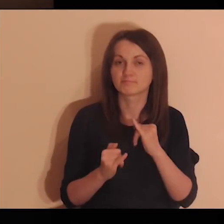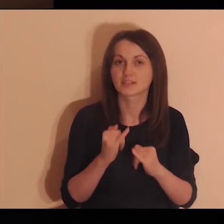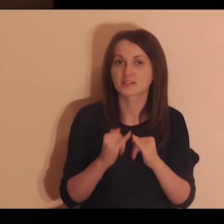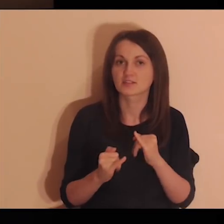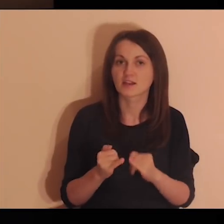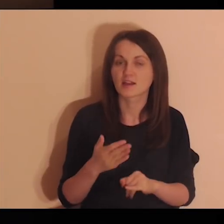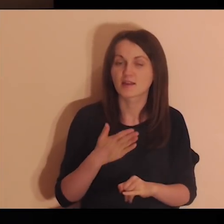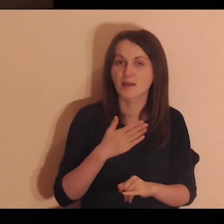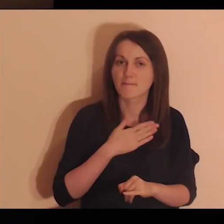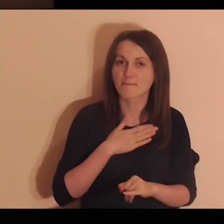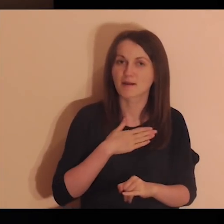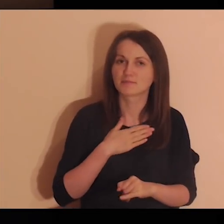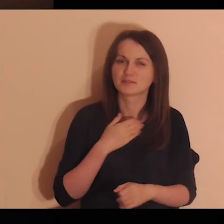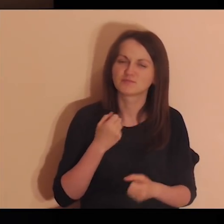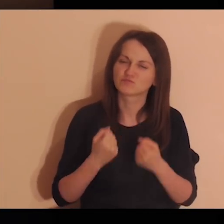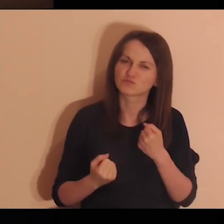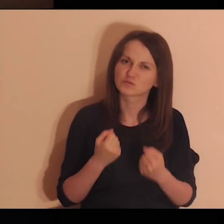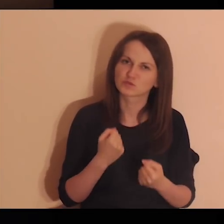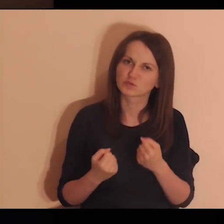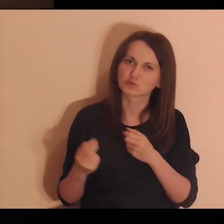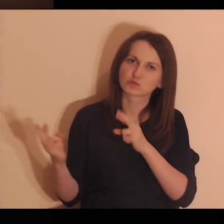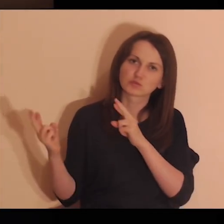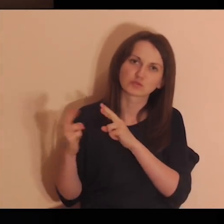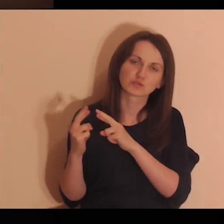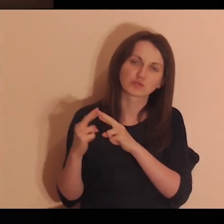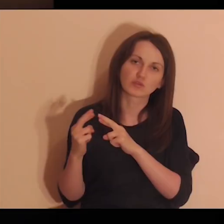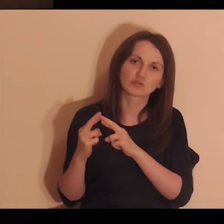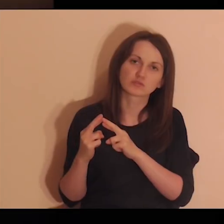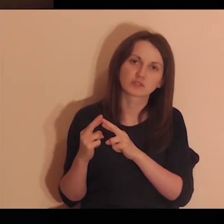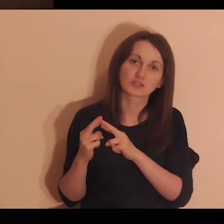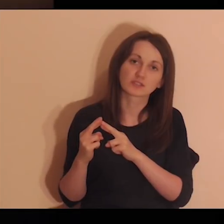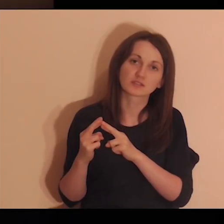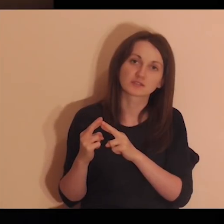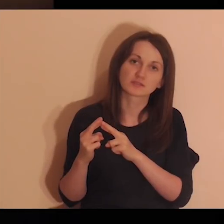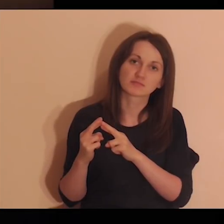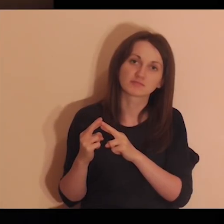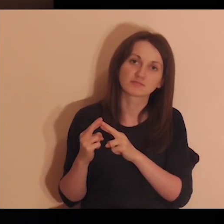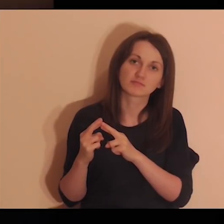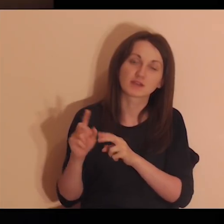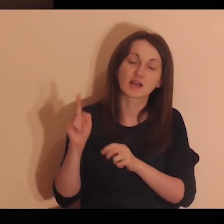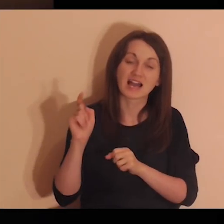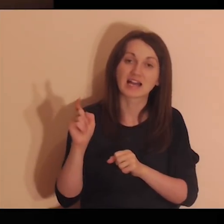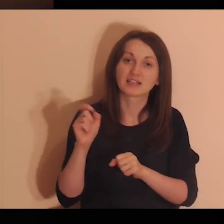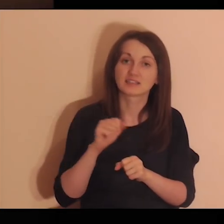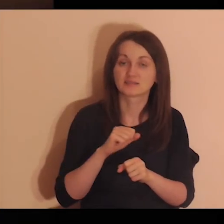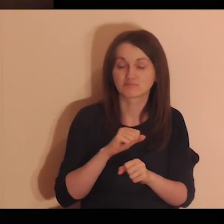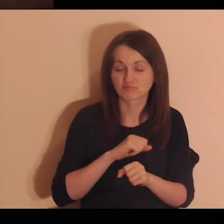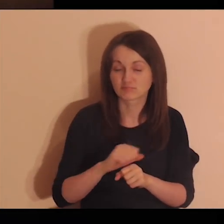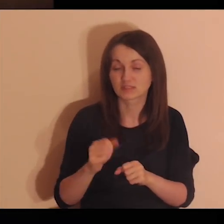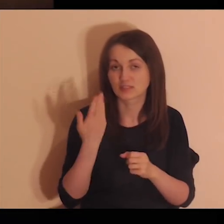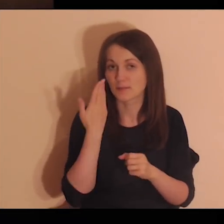Nawet jeśli mamy ze sobą trudny kontakt, to są to dla mnie bardzo ważne osoby.